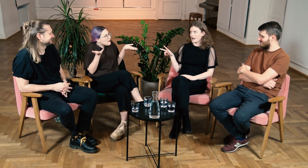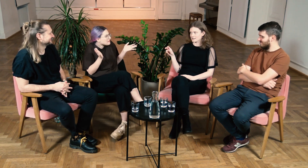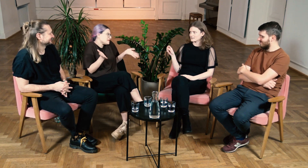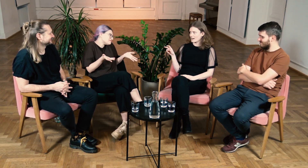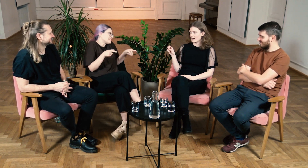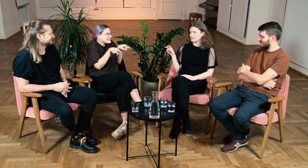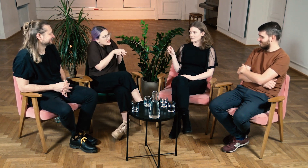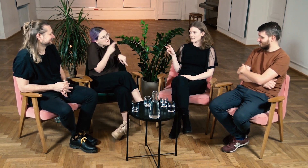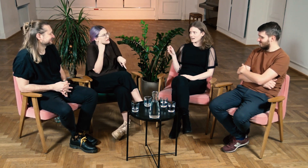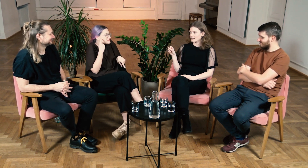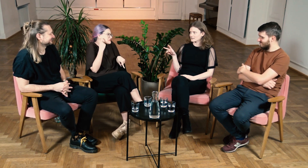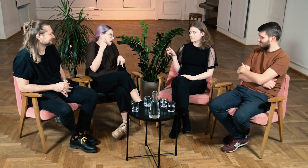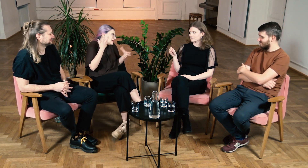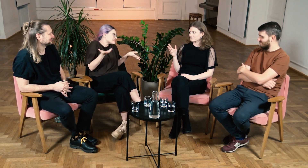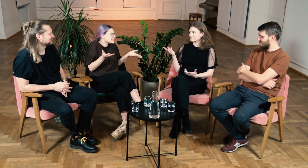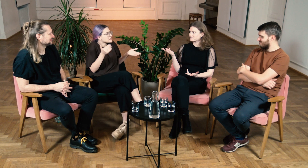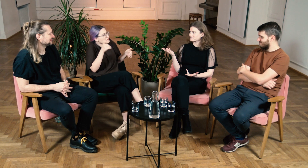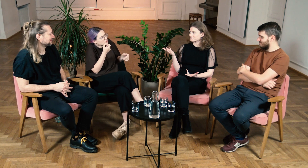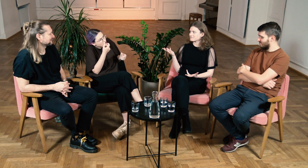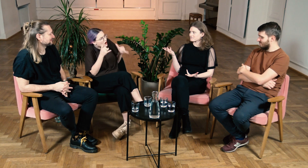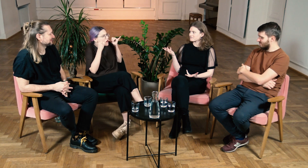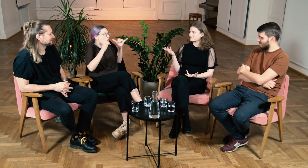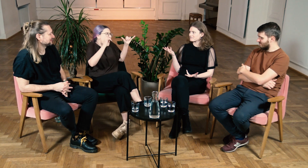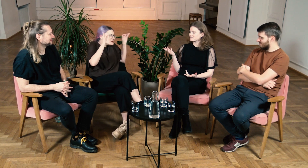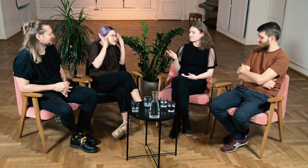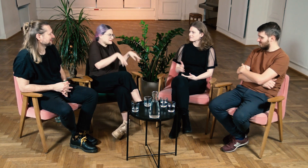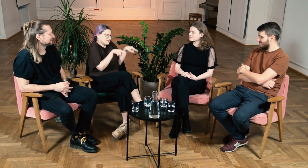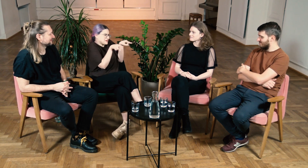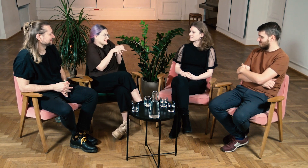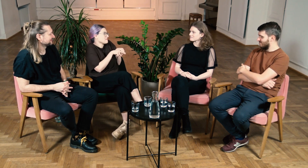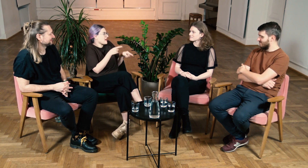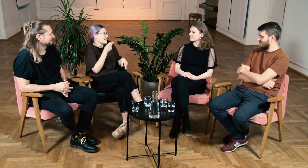Podobny do słyszących, może trzeba tylko głośniej mówić do tej osoby.